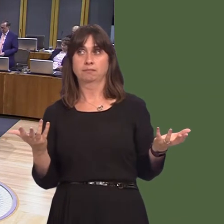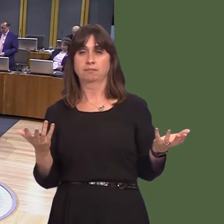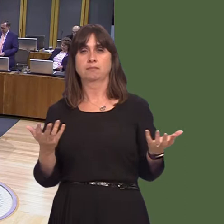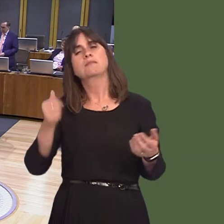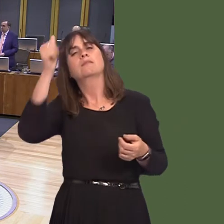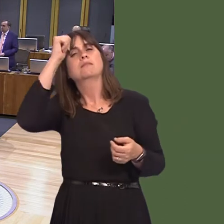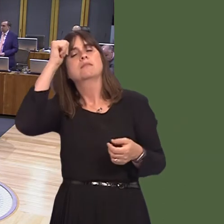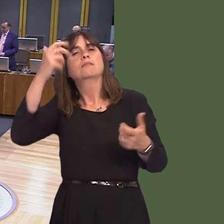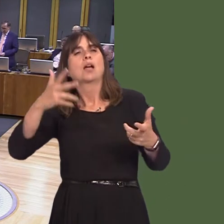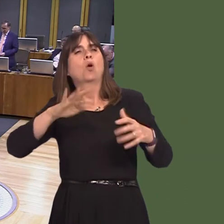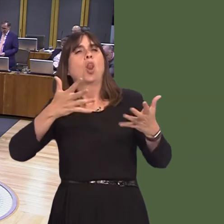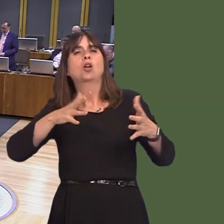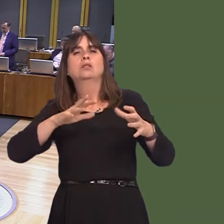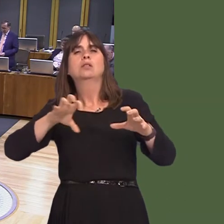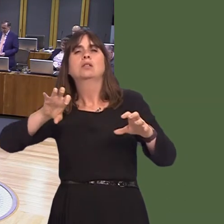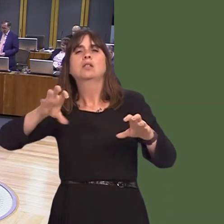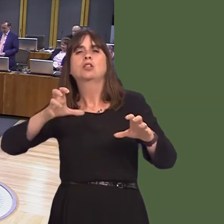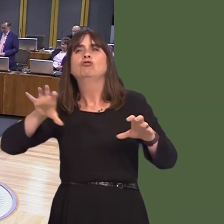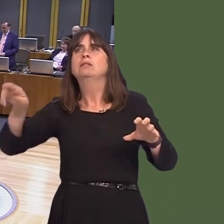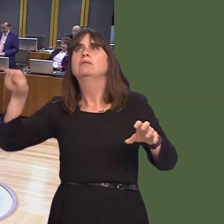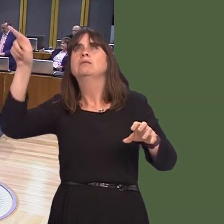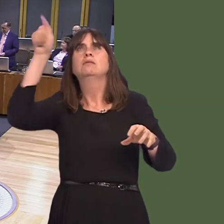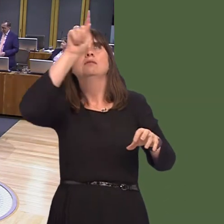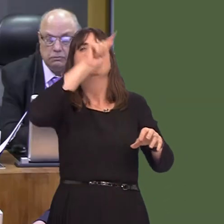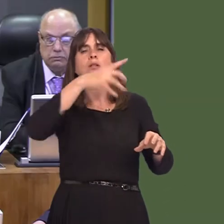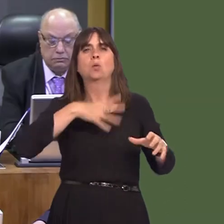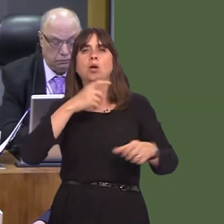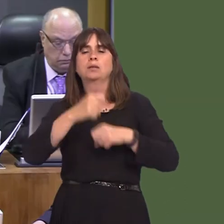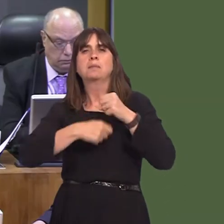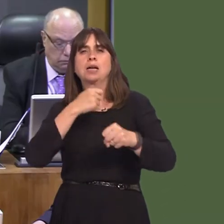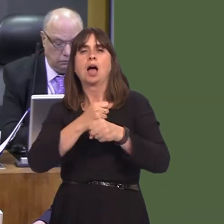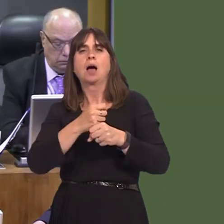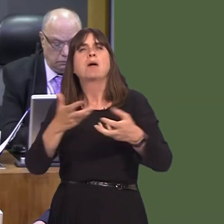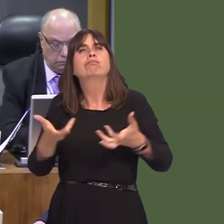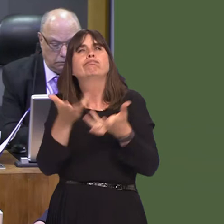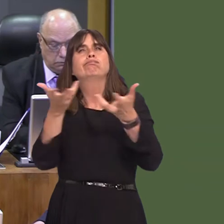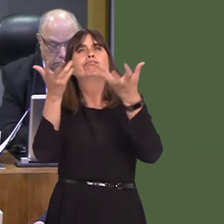neutral, some by as early as 2025, and this would obviously have a significant impact